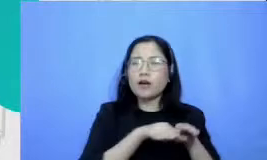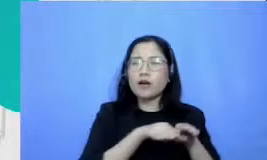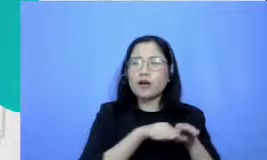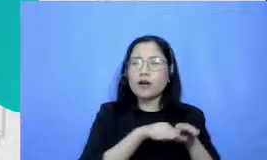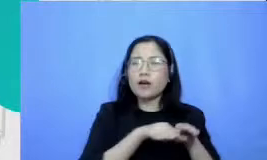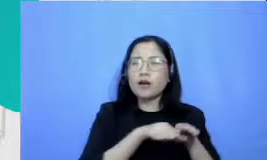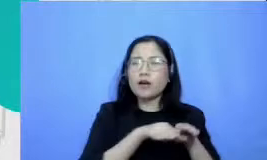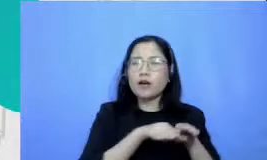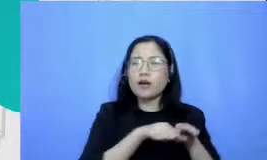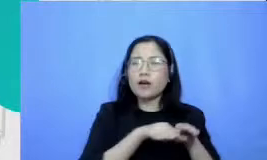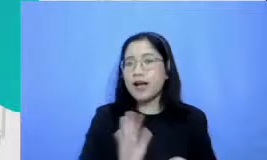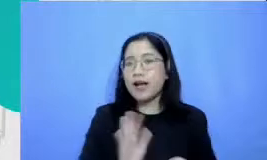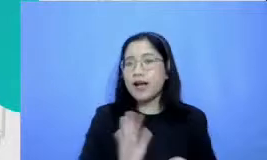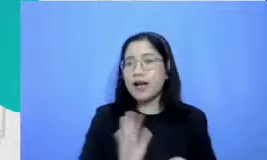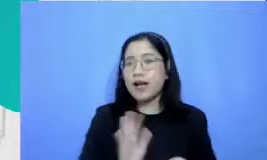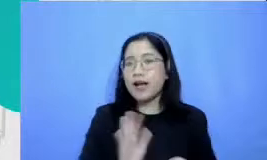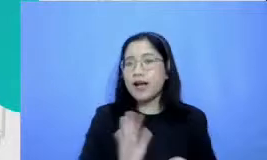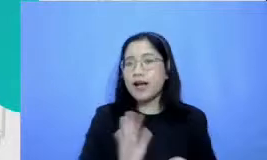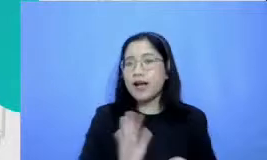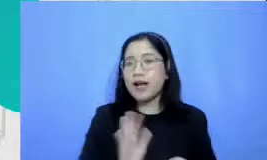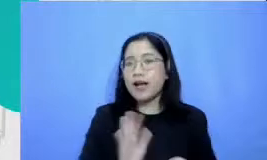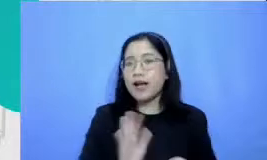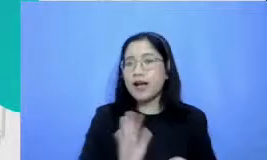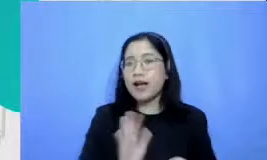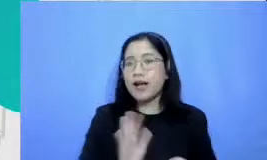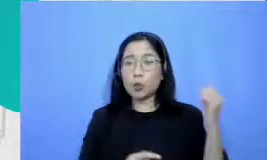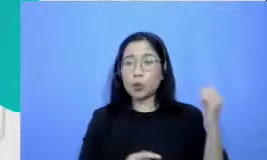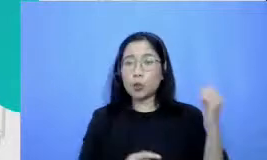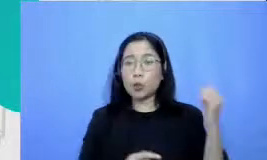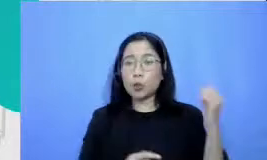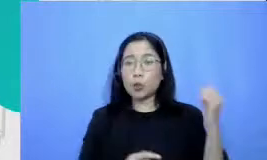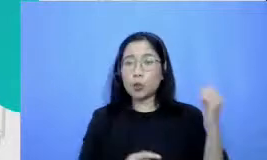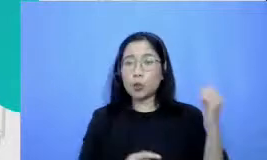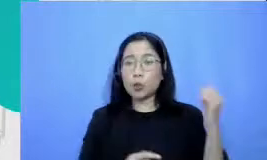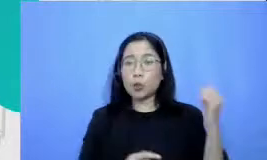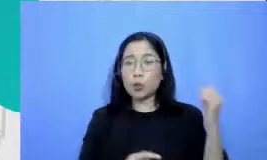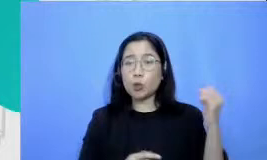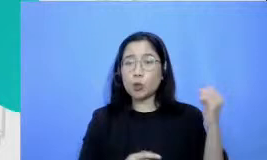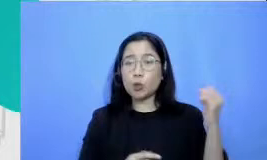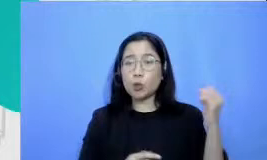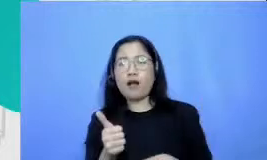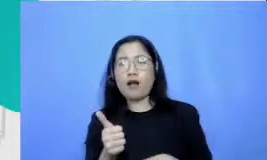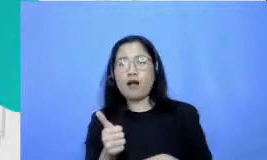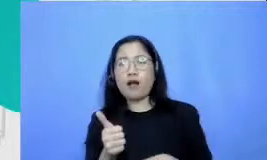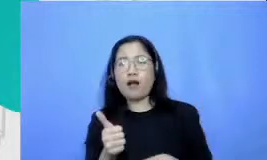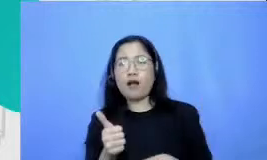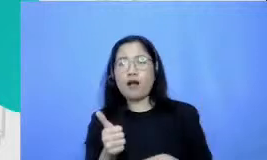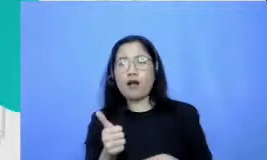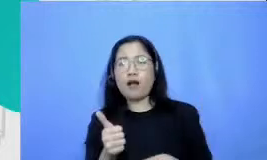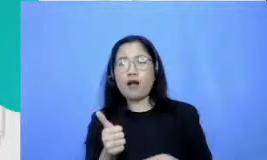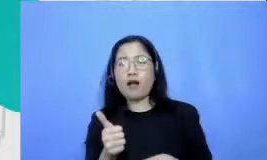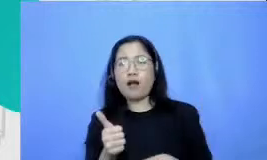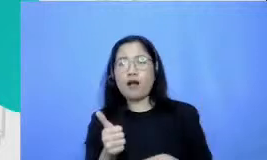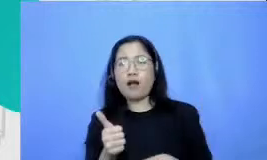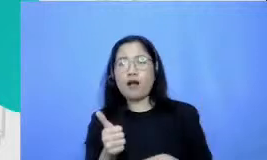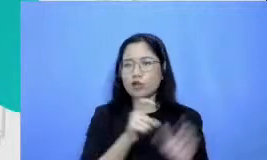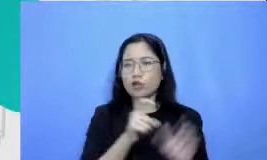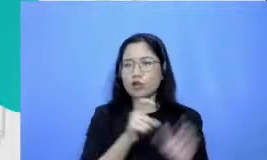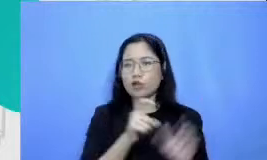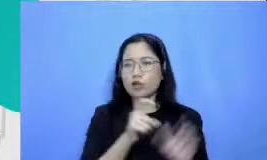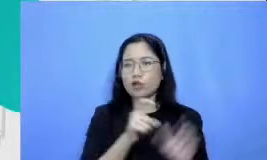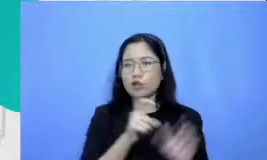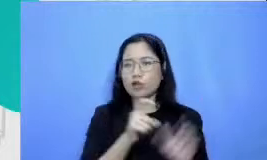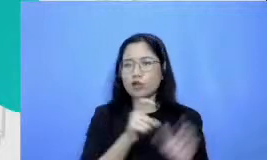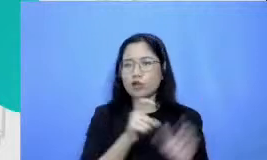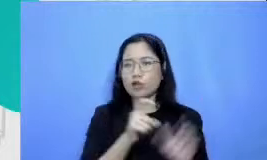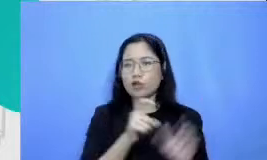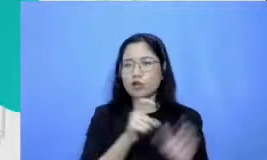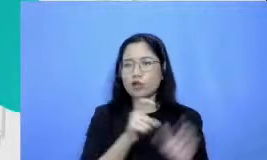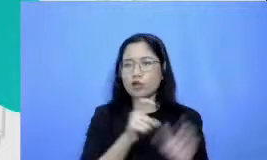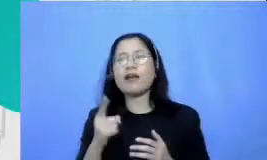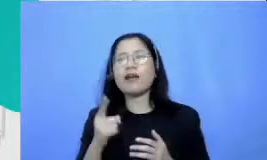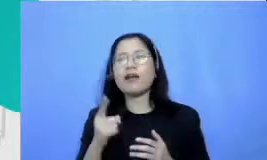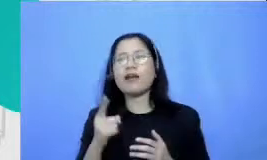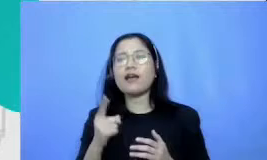jawabannya bisa bapaknya dibuka my melihat sangat banyak contoh dari pendampingan pendampingan kami